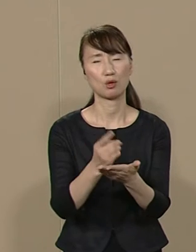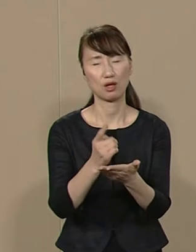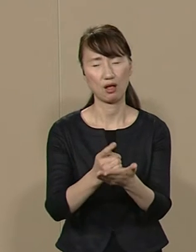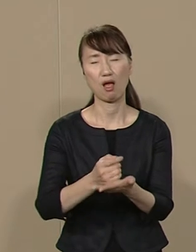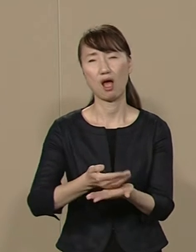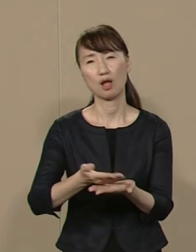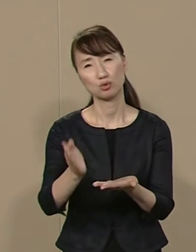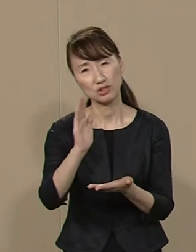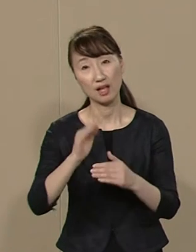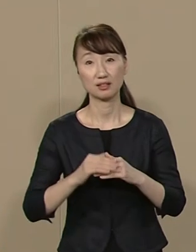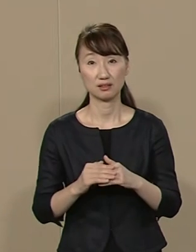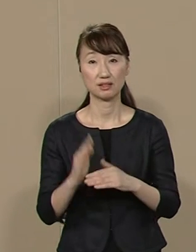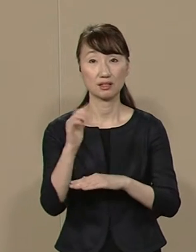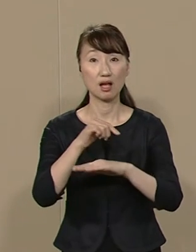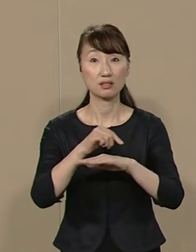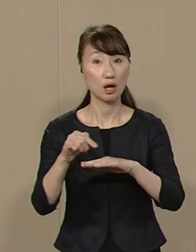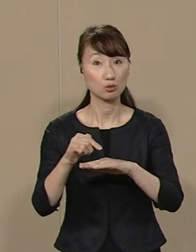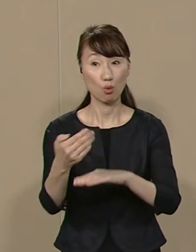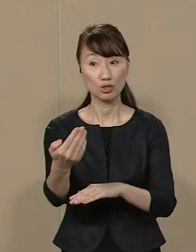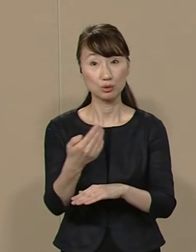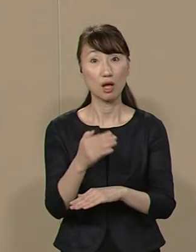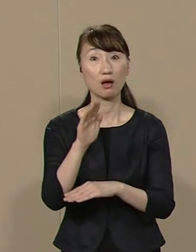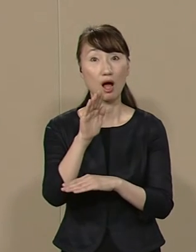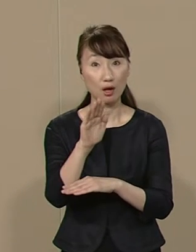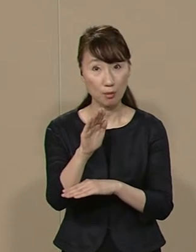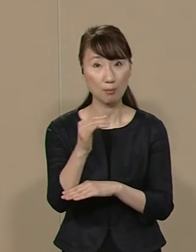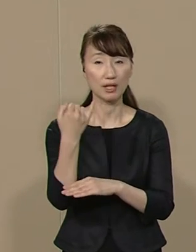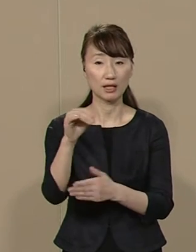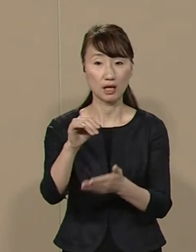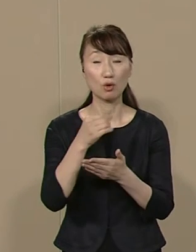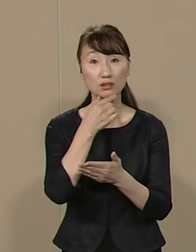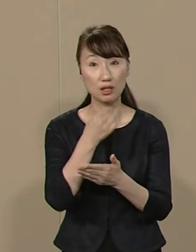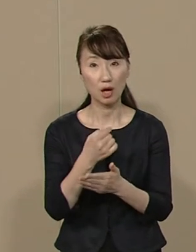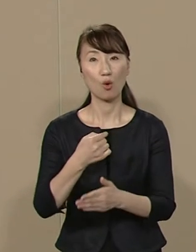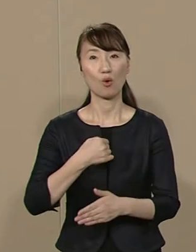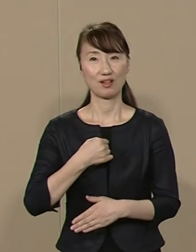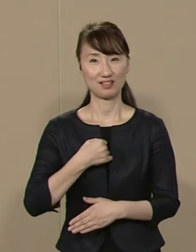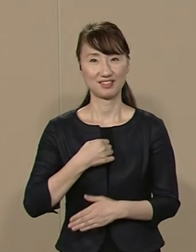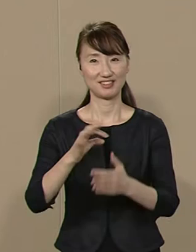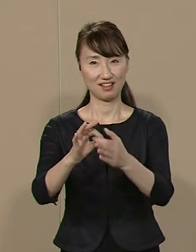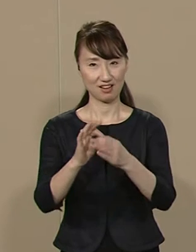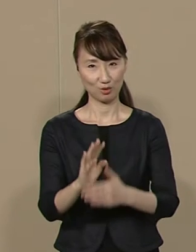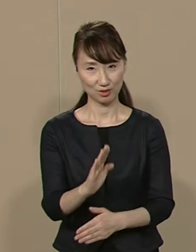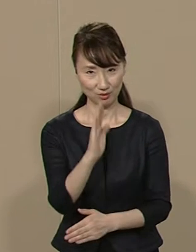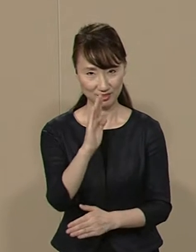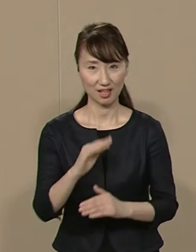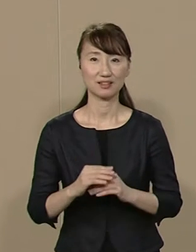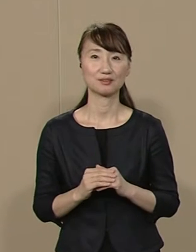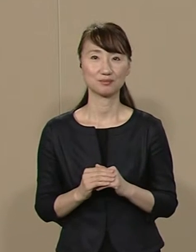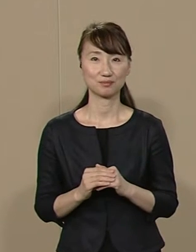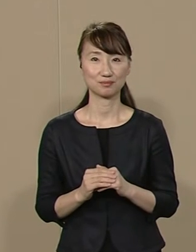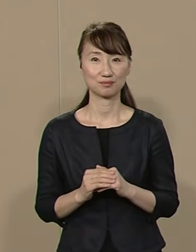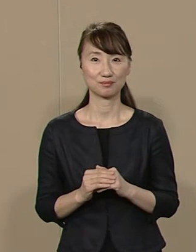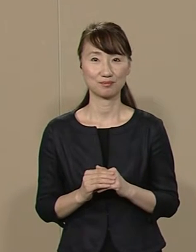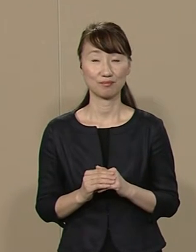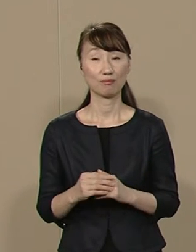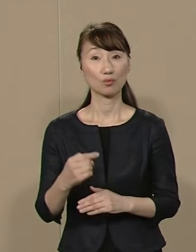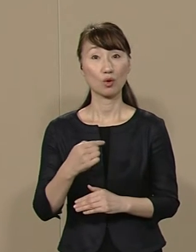政策についてのご質問や ご意見は私に直接ご連絡ください 私はまず